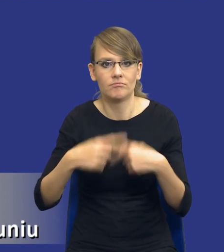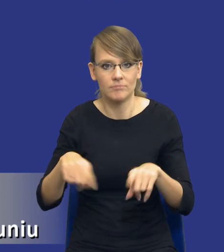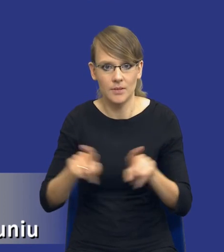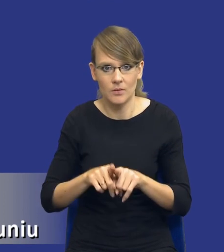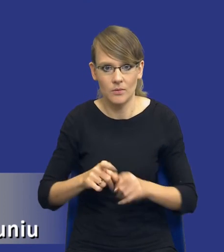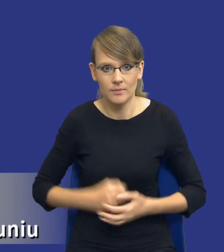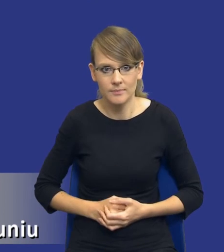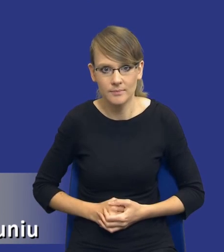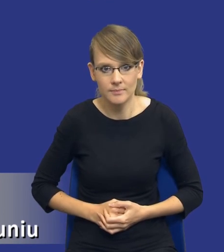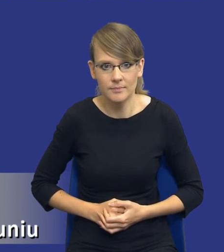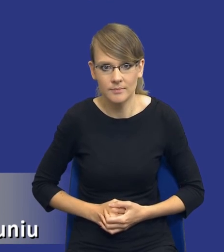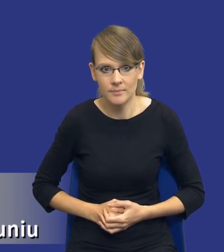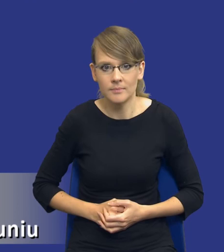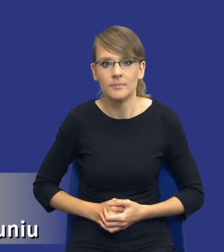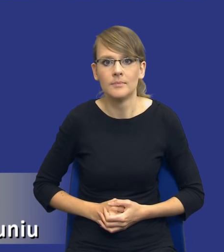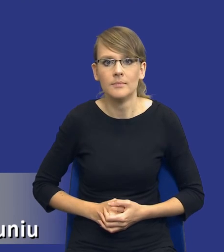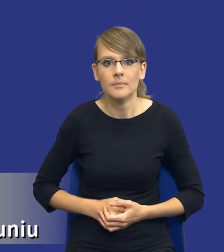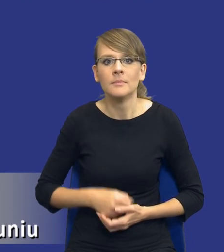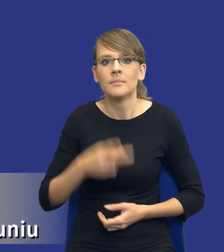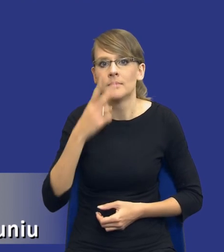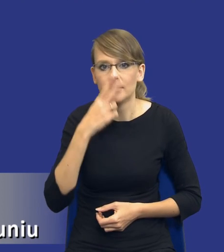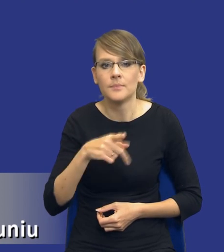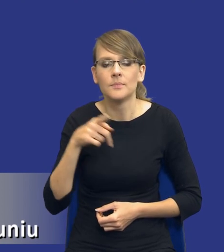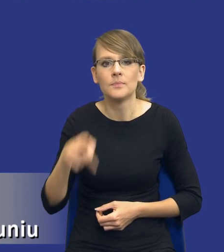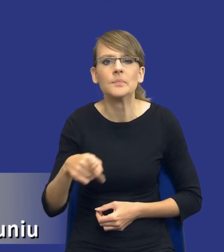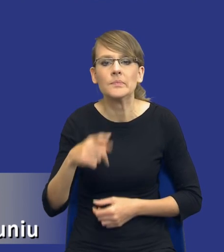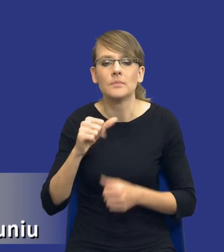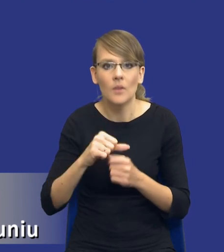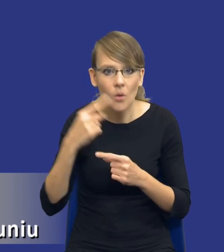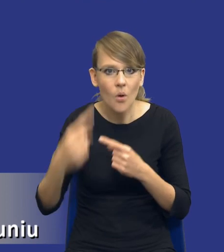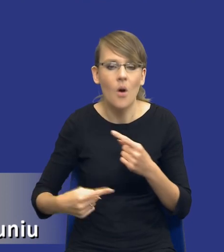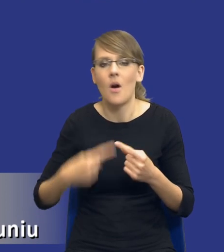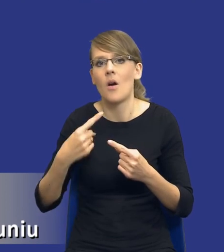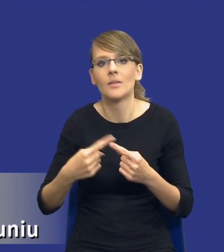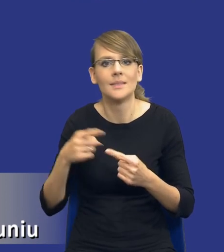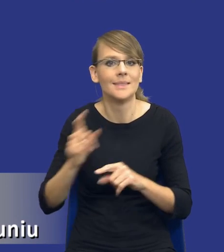I to jest jakby continuum, to jest, to jest krąg, który cały czas się toczy.